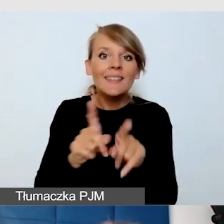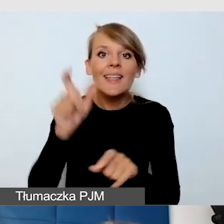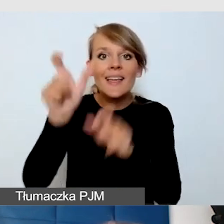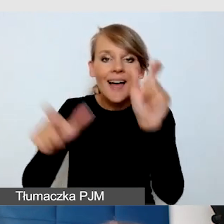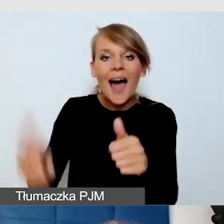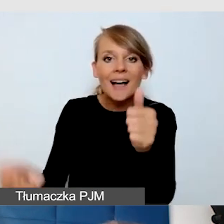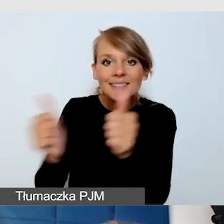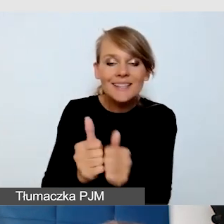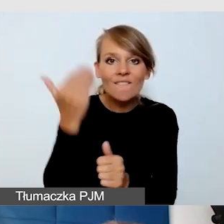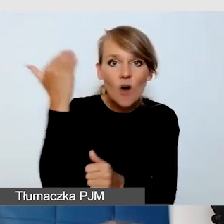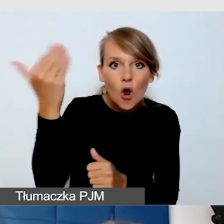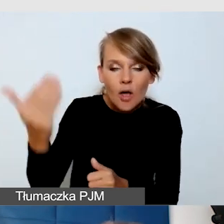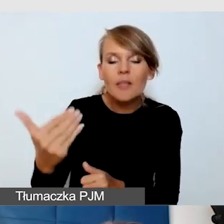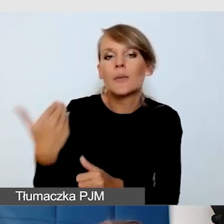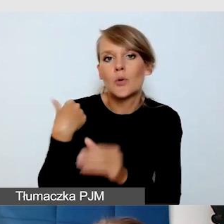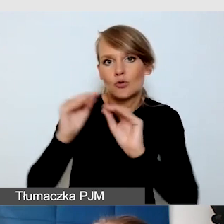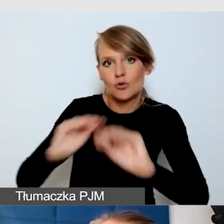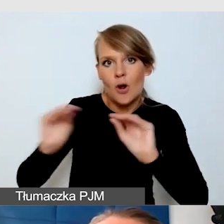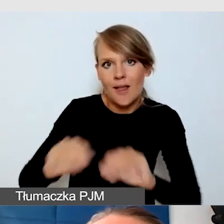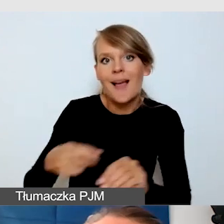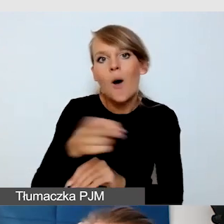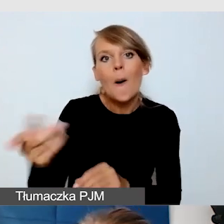którzy pomagali niewidomym poruszać się